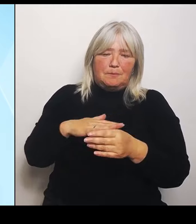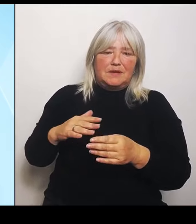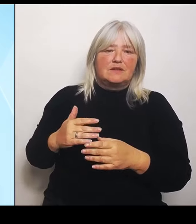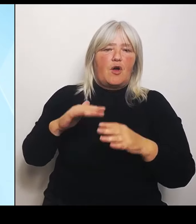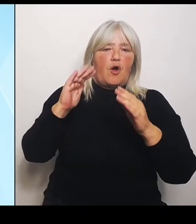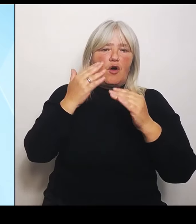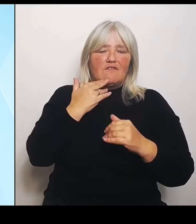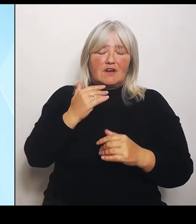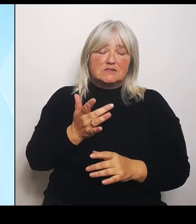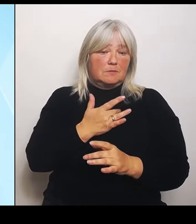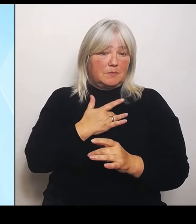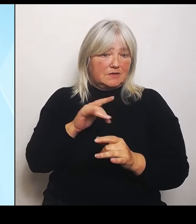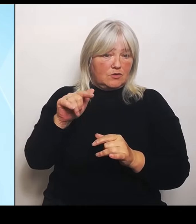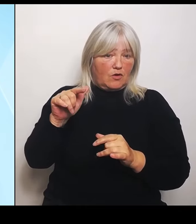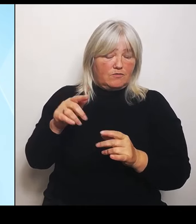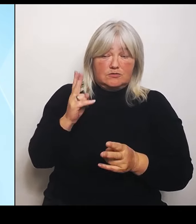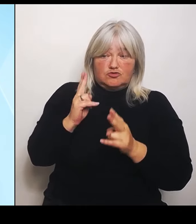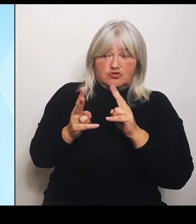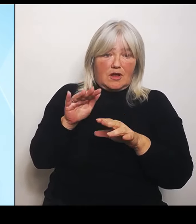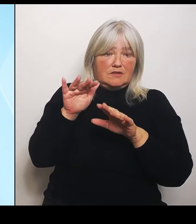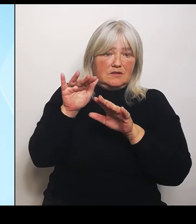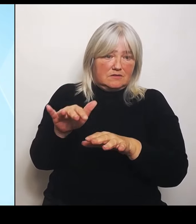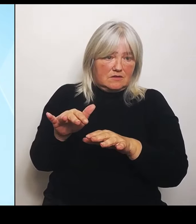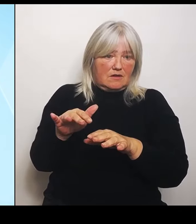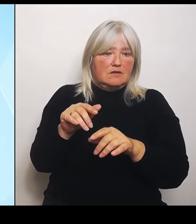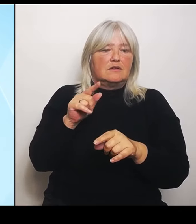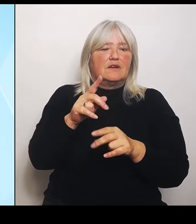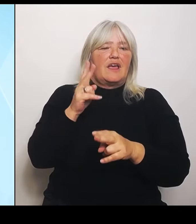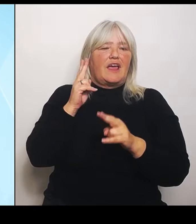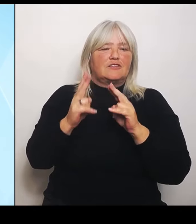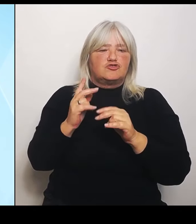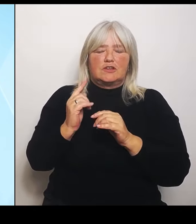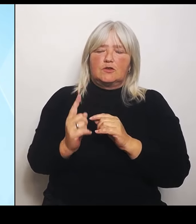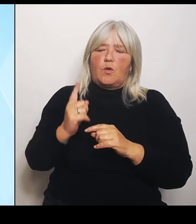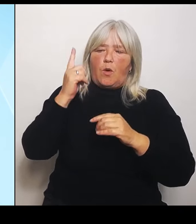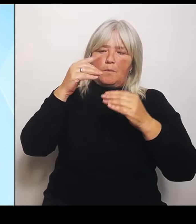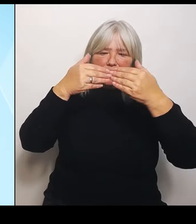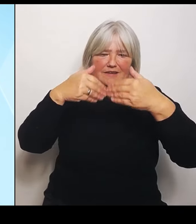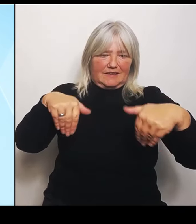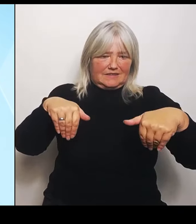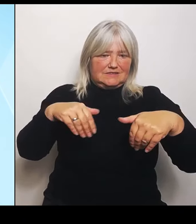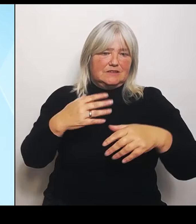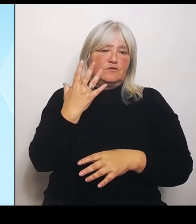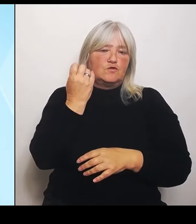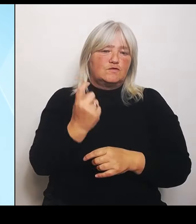die Entschädigungsobergrenze von 50.000 auf 200.000 € angehoben, wobei